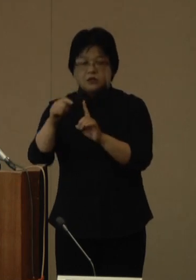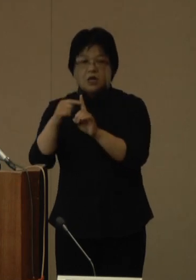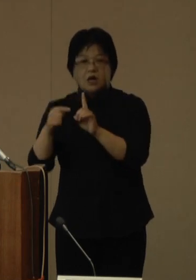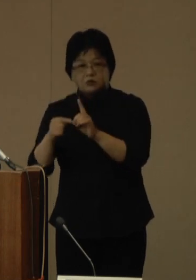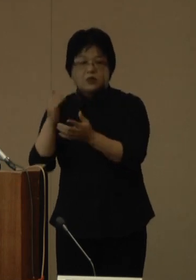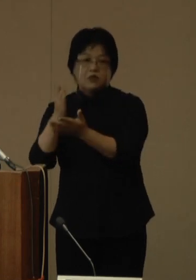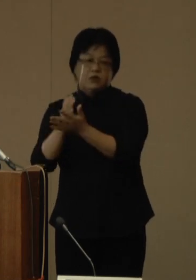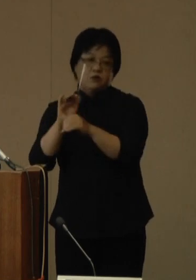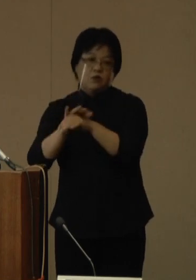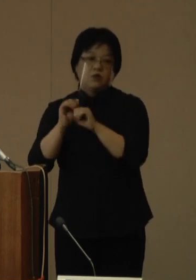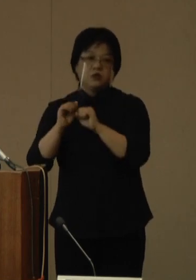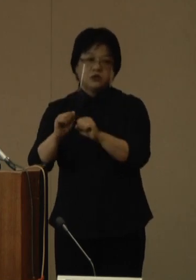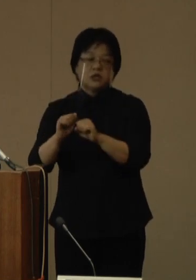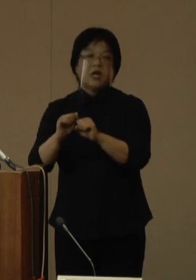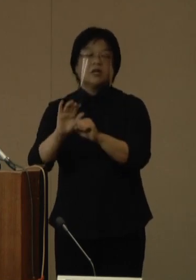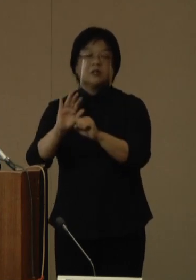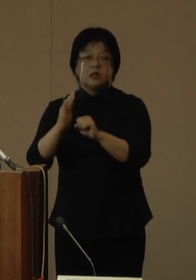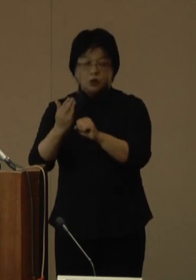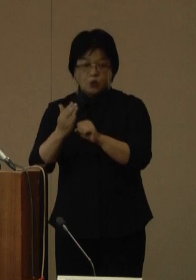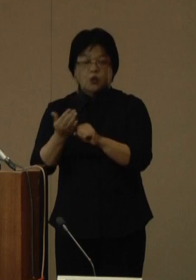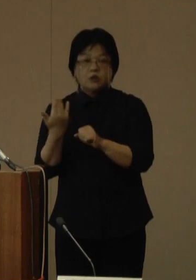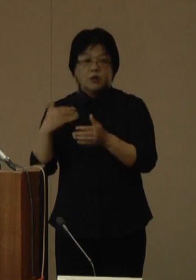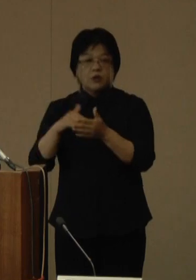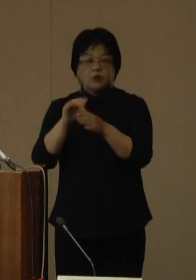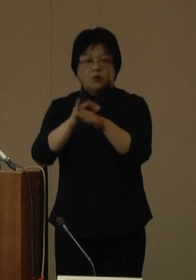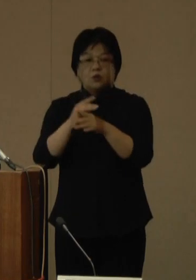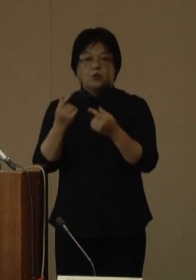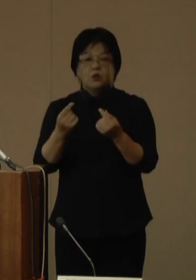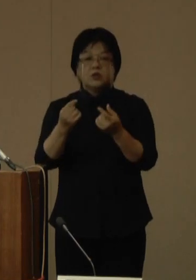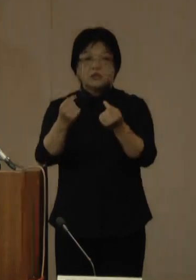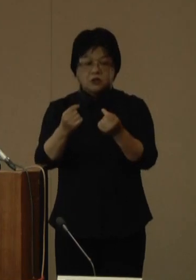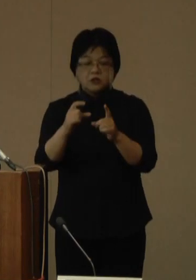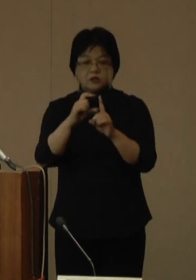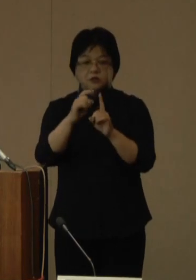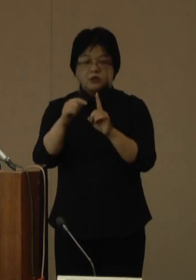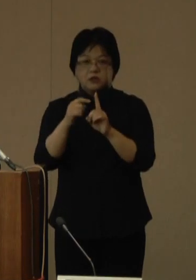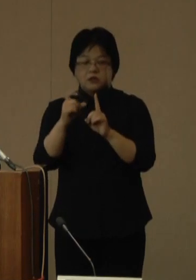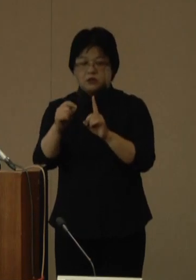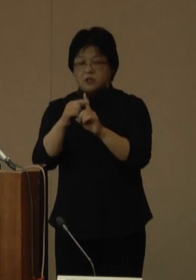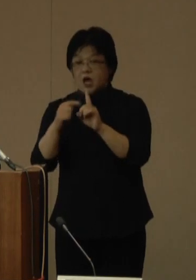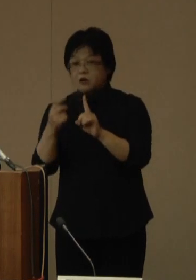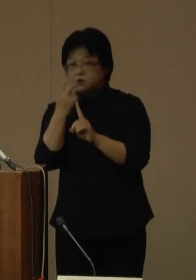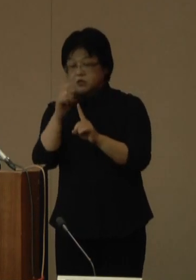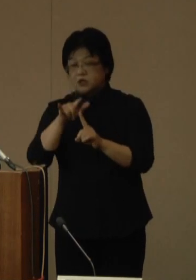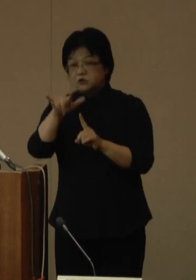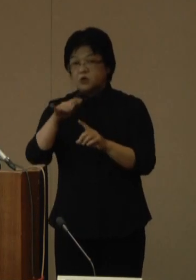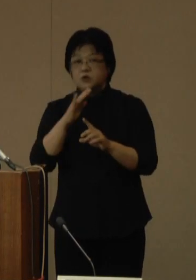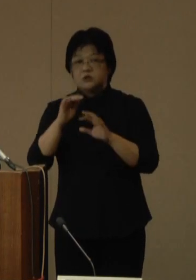ただし、従来のPCR検査については、引き続き実施いたしますので、よろしくお願いいたします